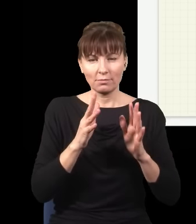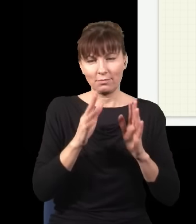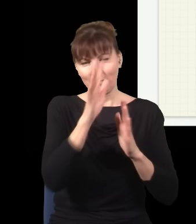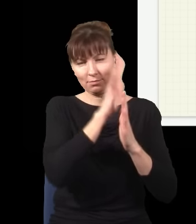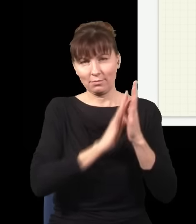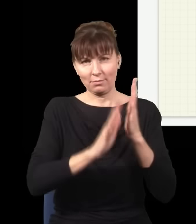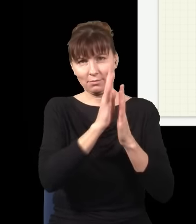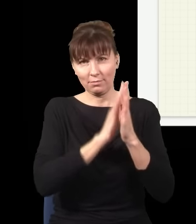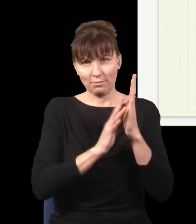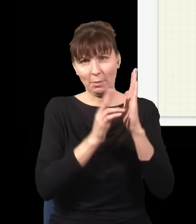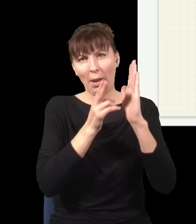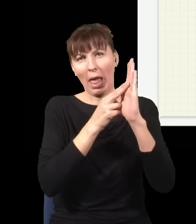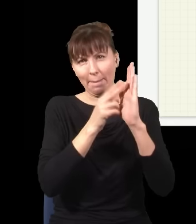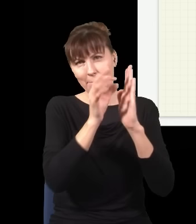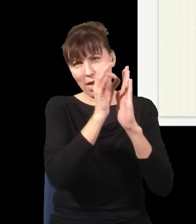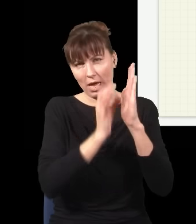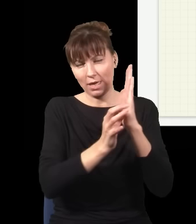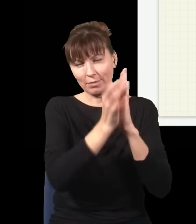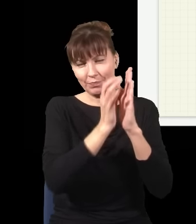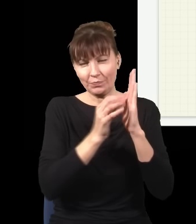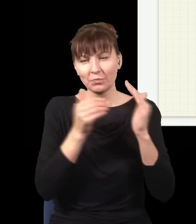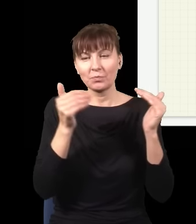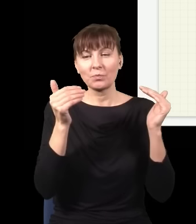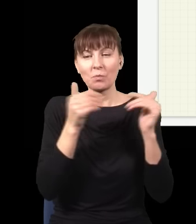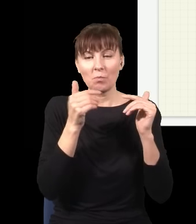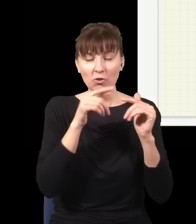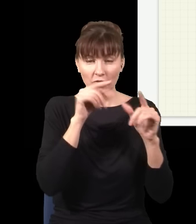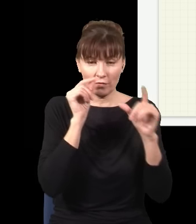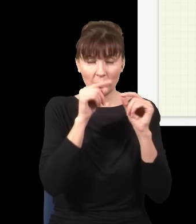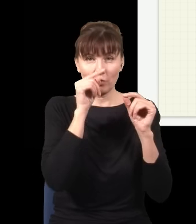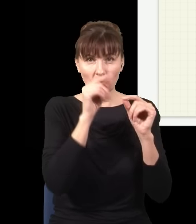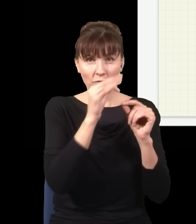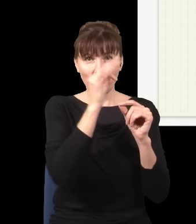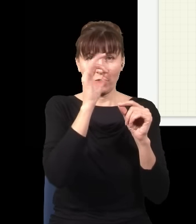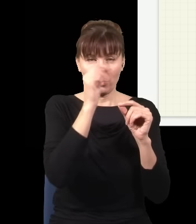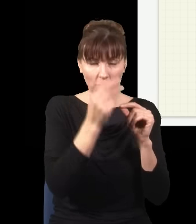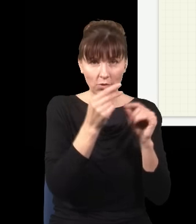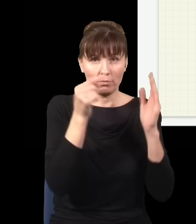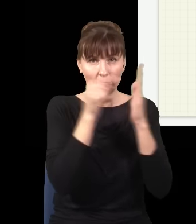i oczywiście jestem w stanie wybrać spośród tych każdorazowych uderzeń fotonu o ekran tę część,